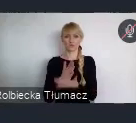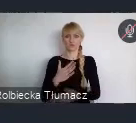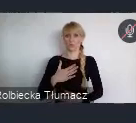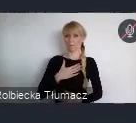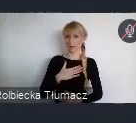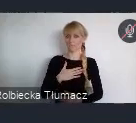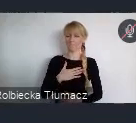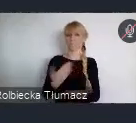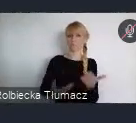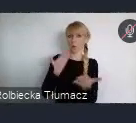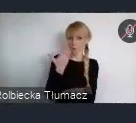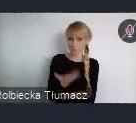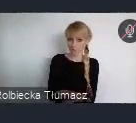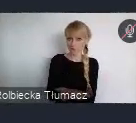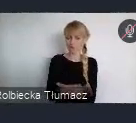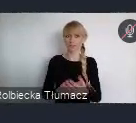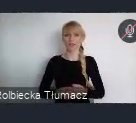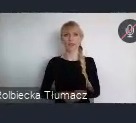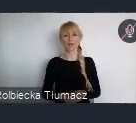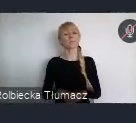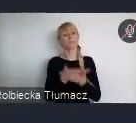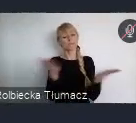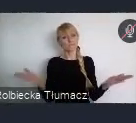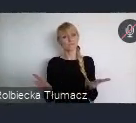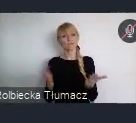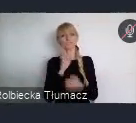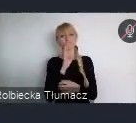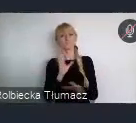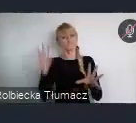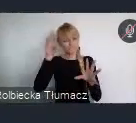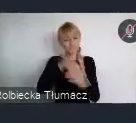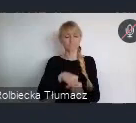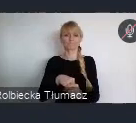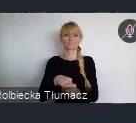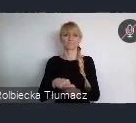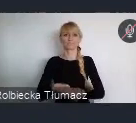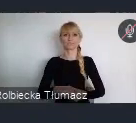aby włączyć się aktywnie, w okresie przygotowawczym do WUF.